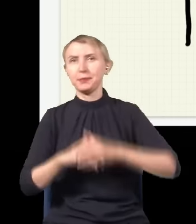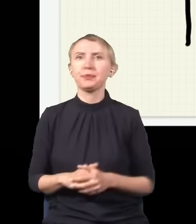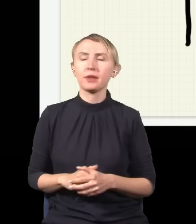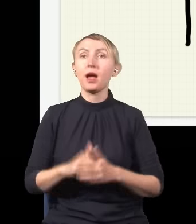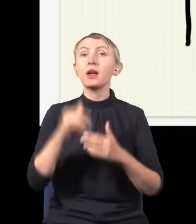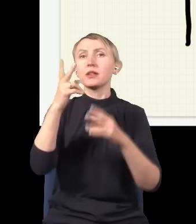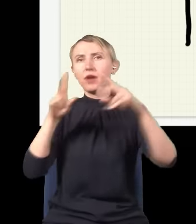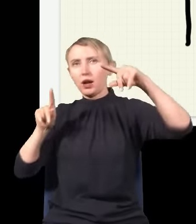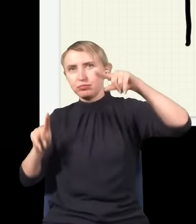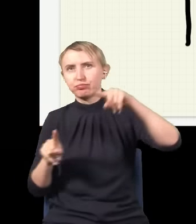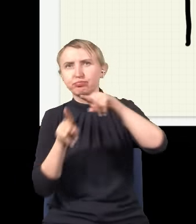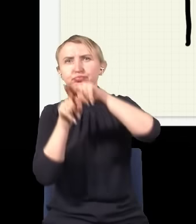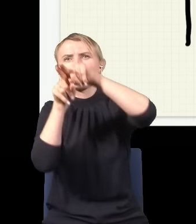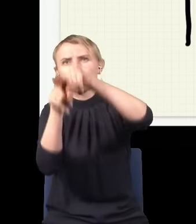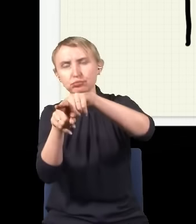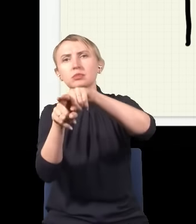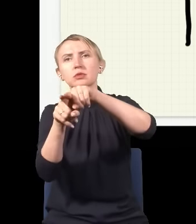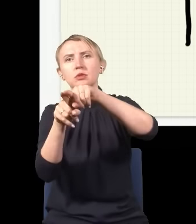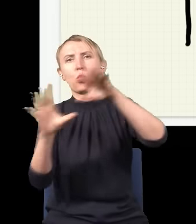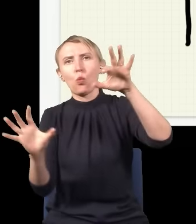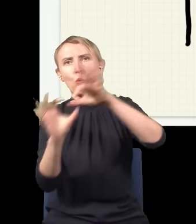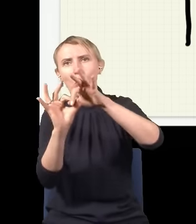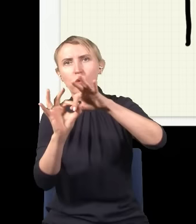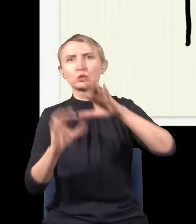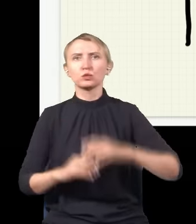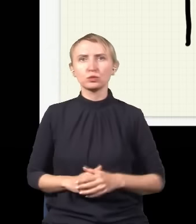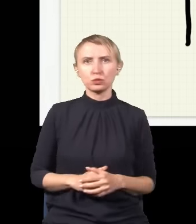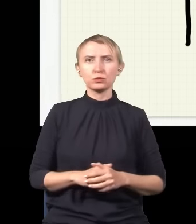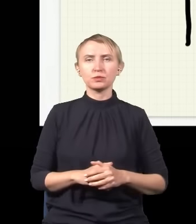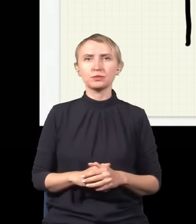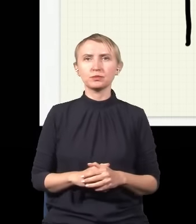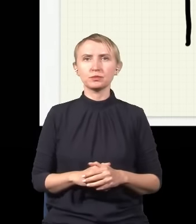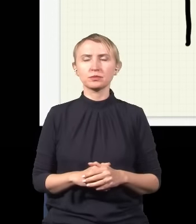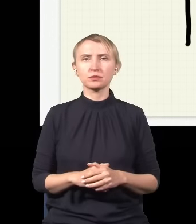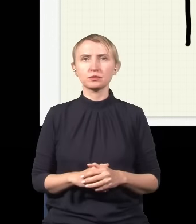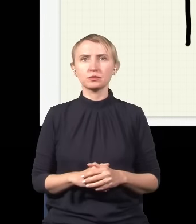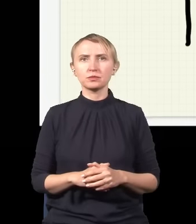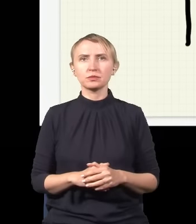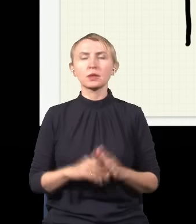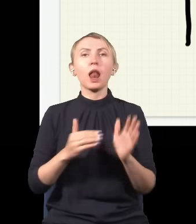Te dwa strumienie się na siebie nakładają i się łączą. Natomiast trzeba zwrócić uwagę,